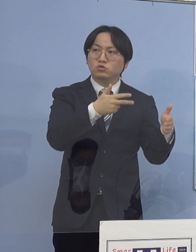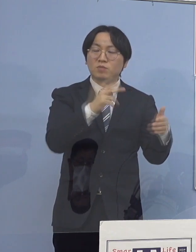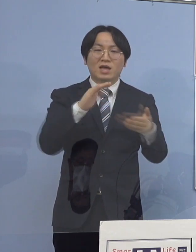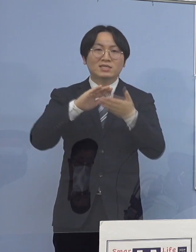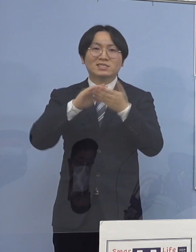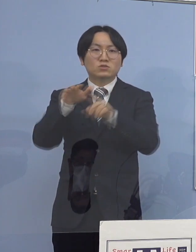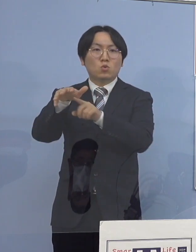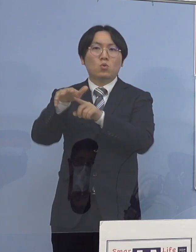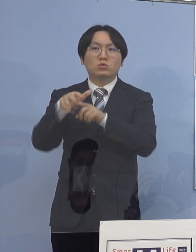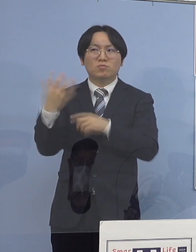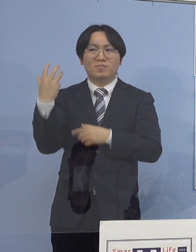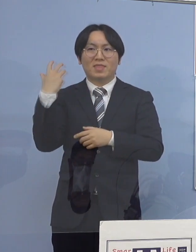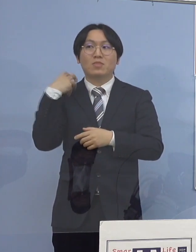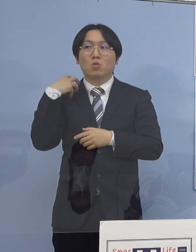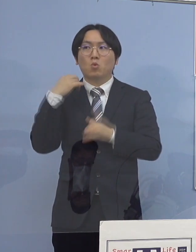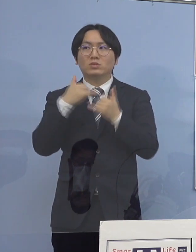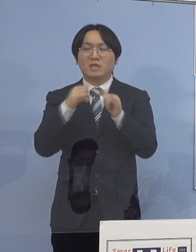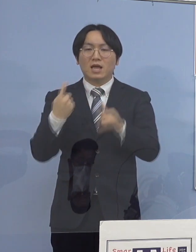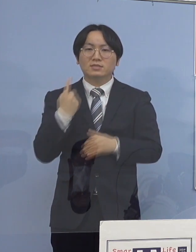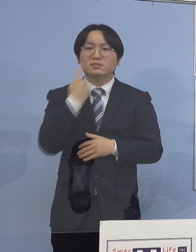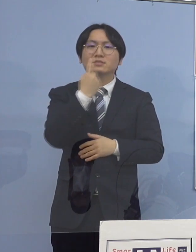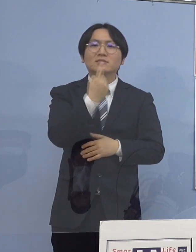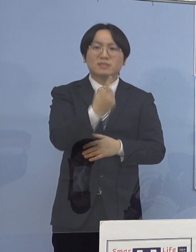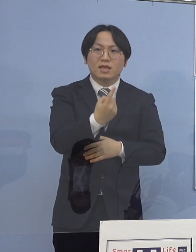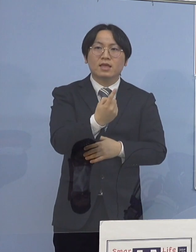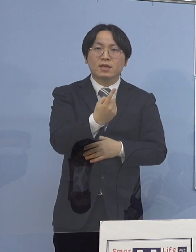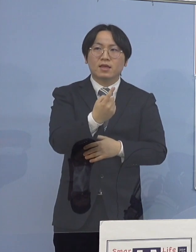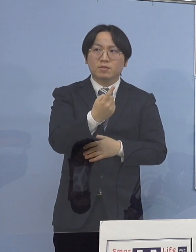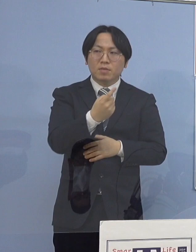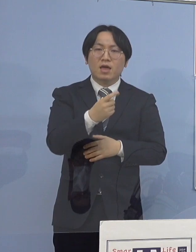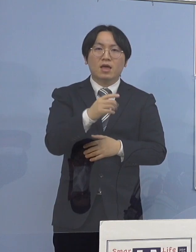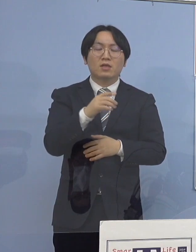あるいはそういう 担当の皆さん方に対してのテレビ会議とか